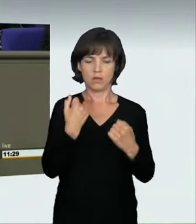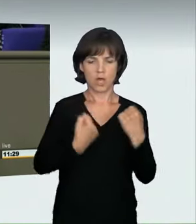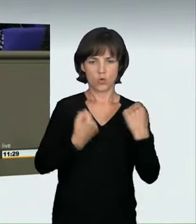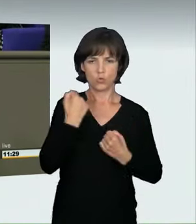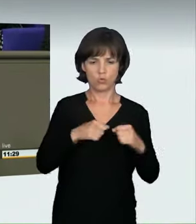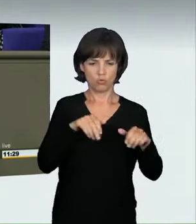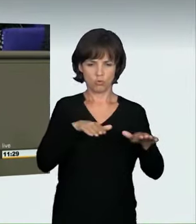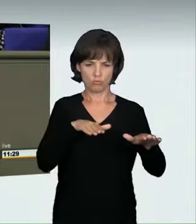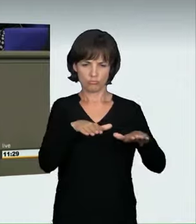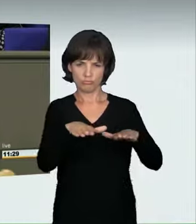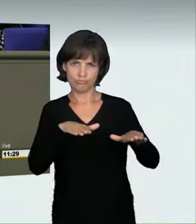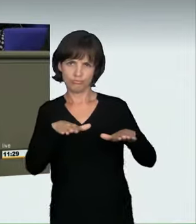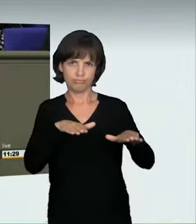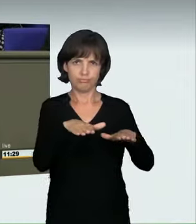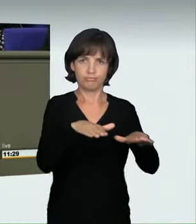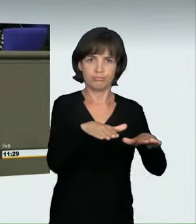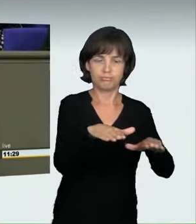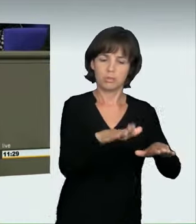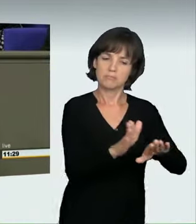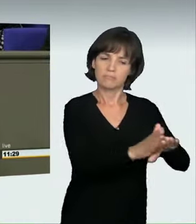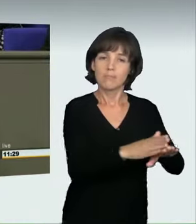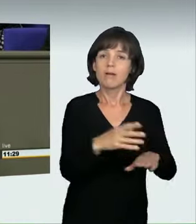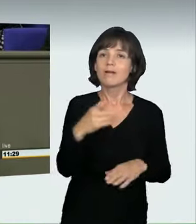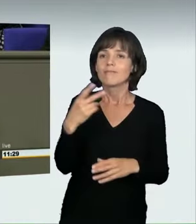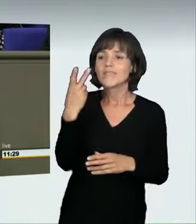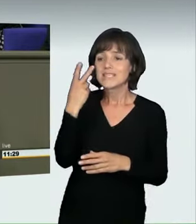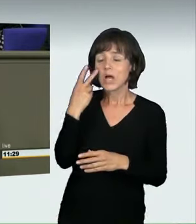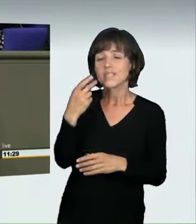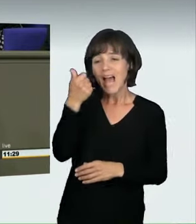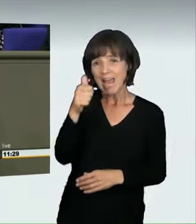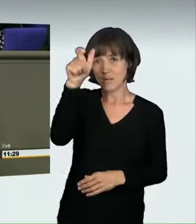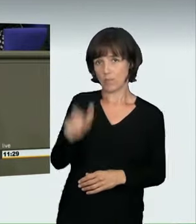also eine Person in einem Kraftfahrzeug, die die Höchstgeschwindigkeit erzielen will,